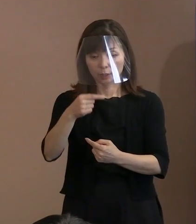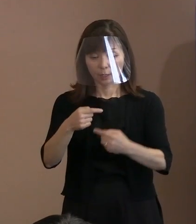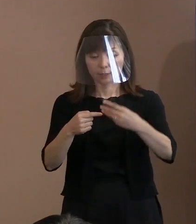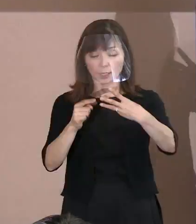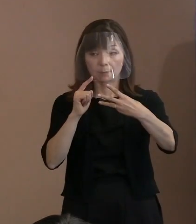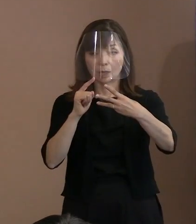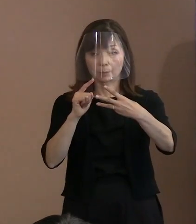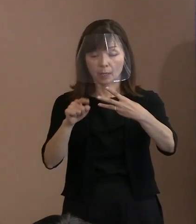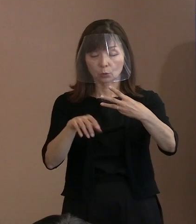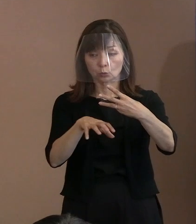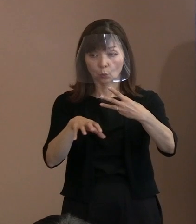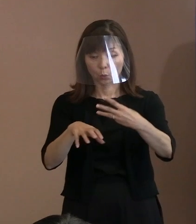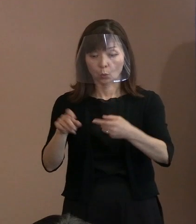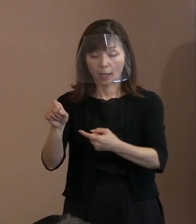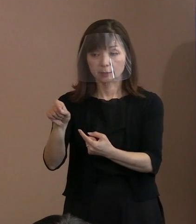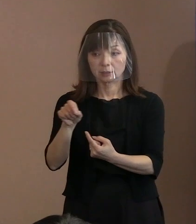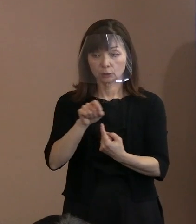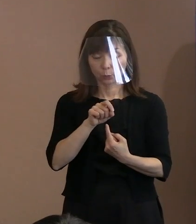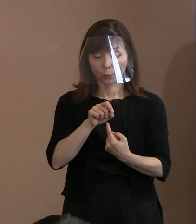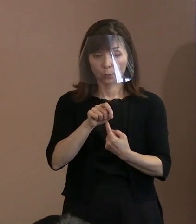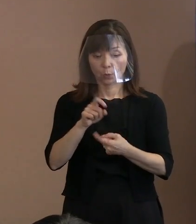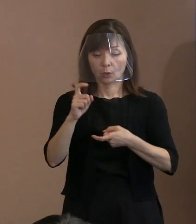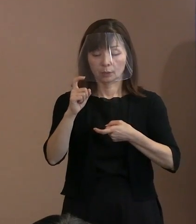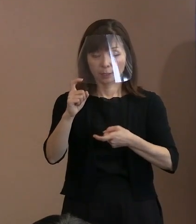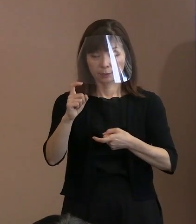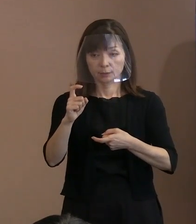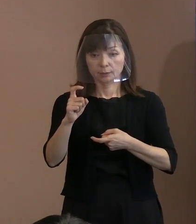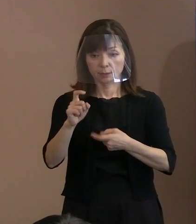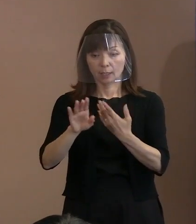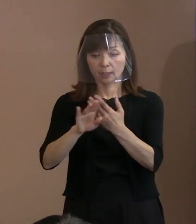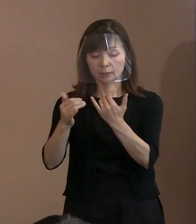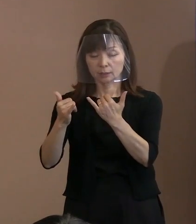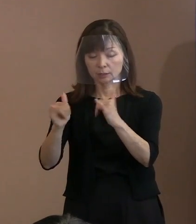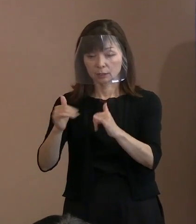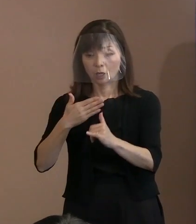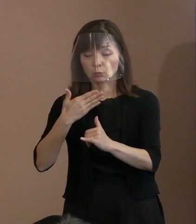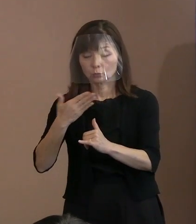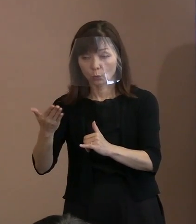｢他人の不幸の上に 自分の幸福を築いてはならない､